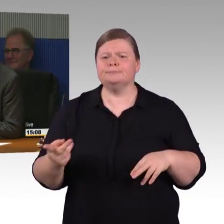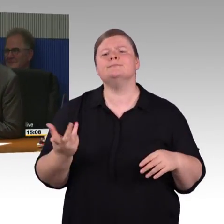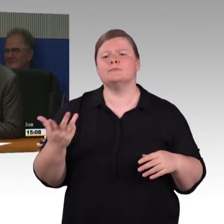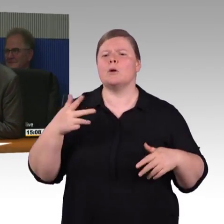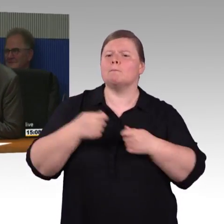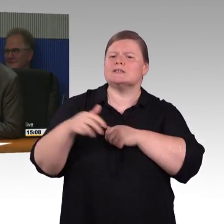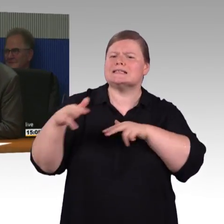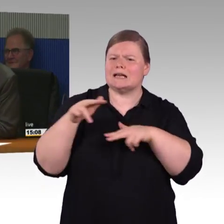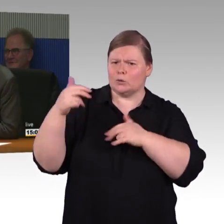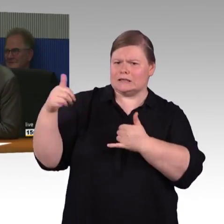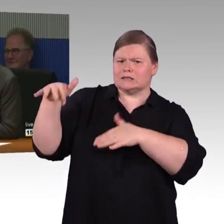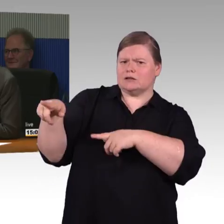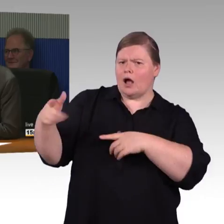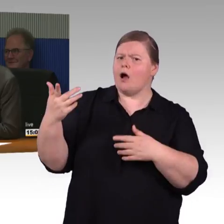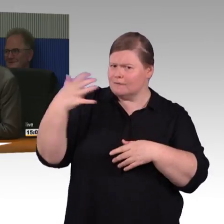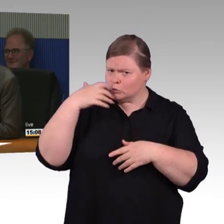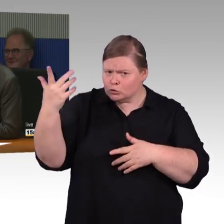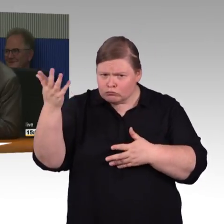(Rednerwechsel) Dann will ich mich mit der Antwort vordrängeln,